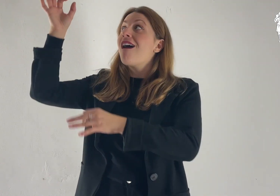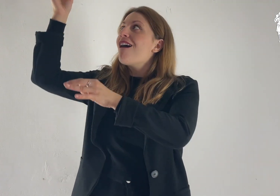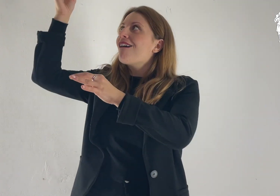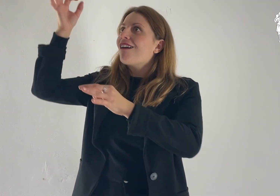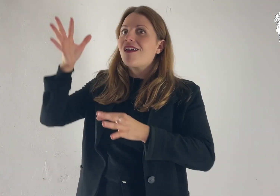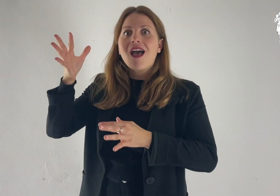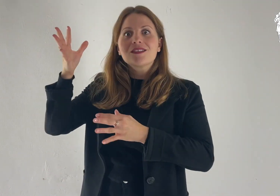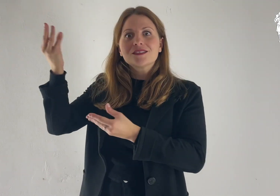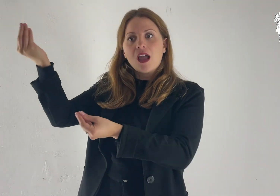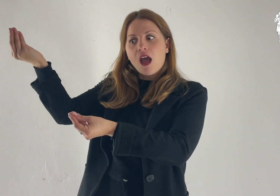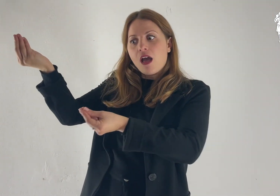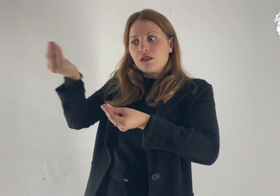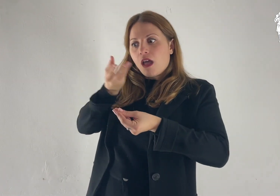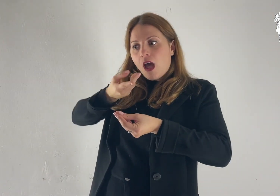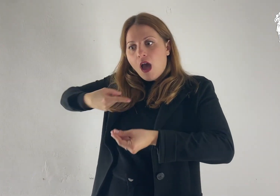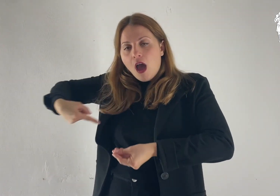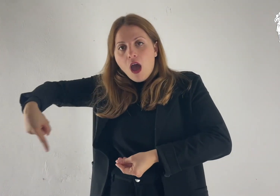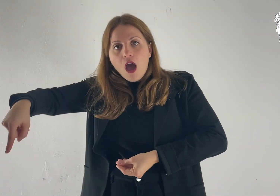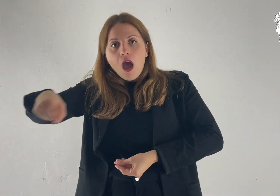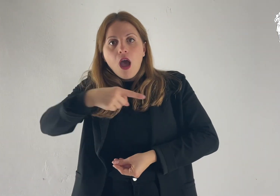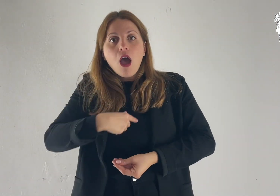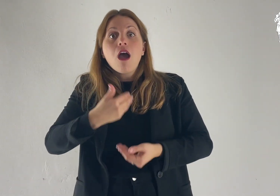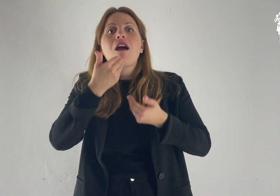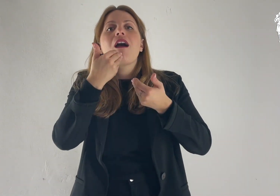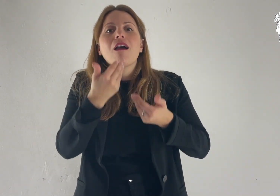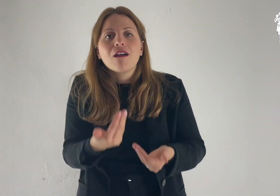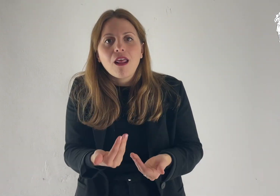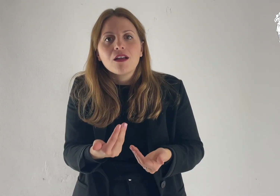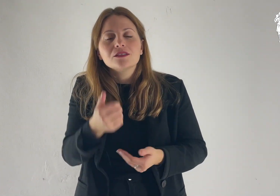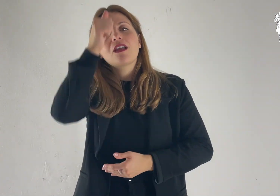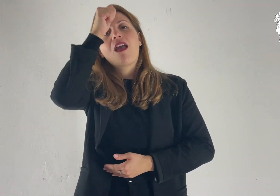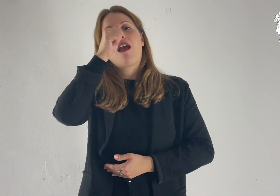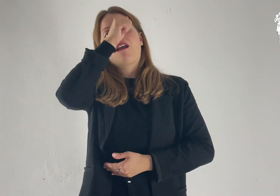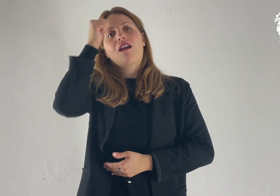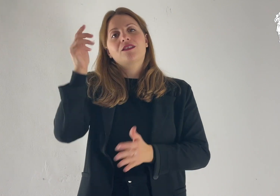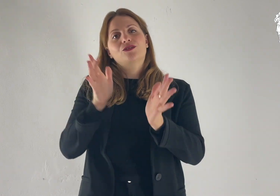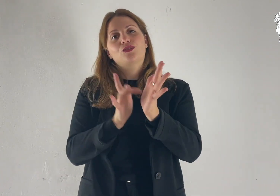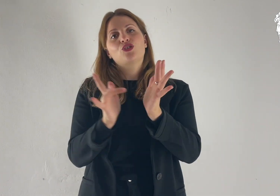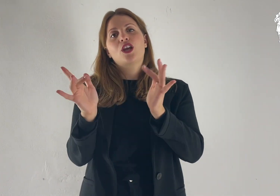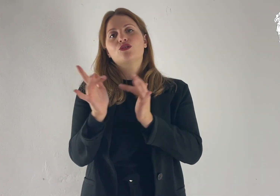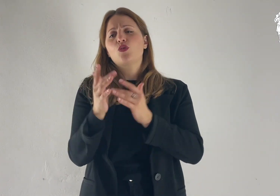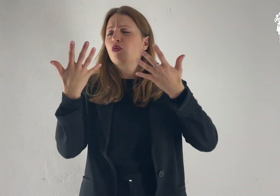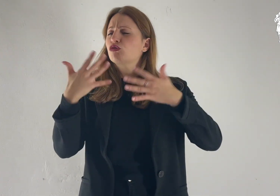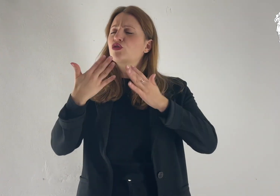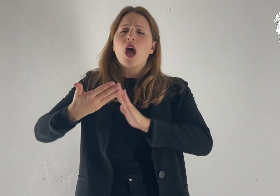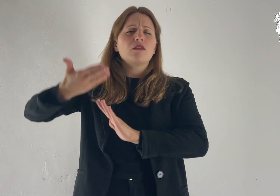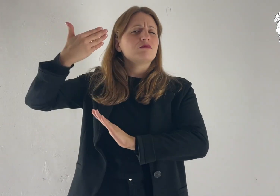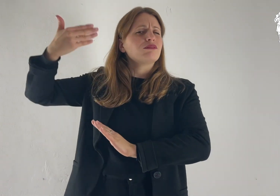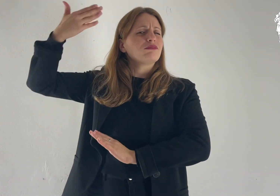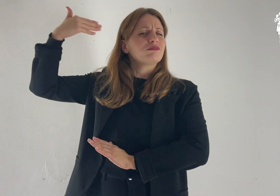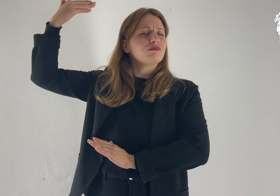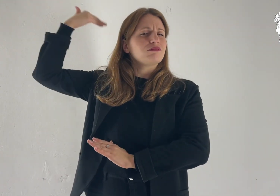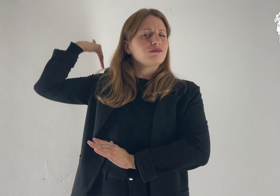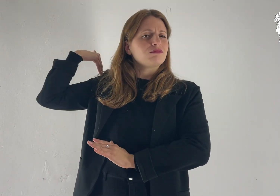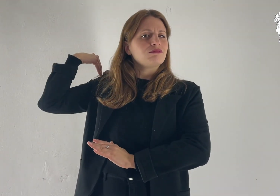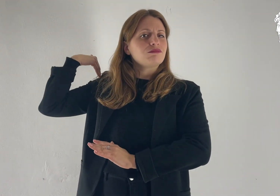Questa ci è stata data in Cristo Gesù fin dall'eternità,